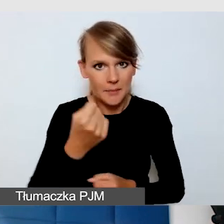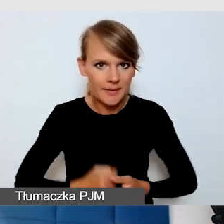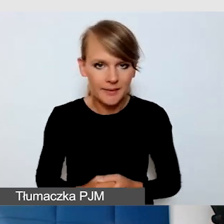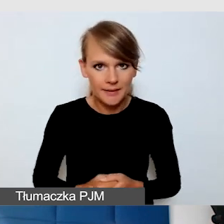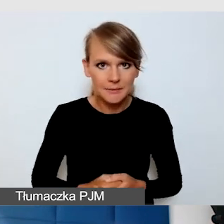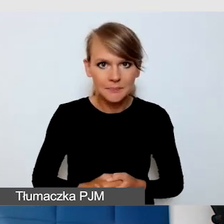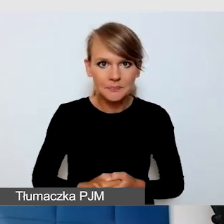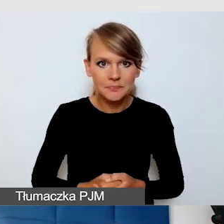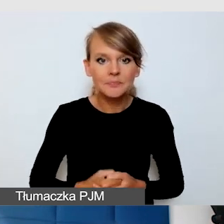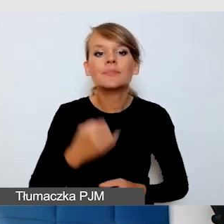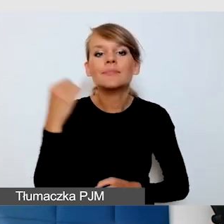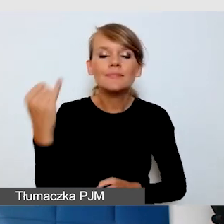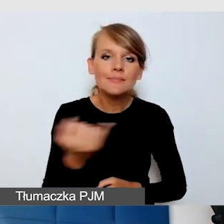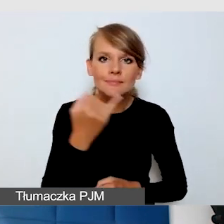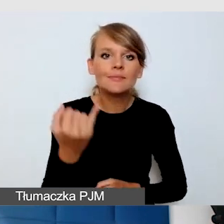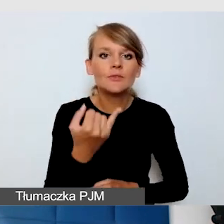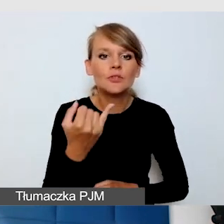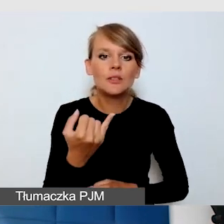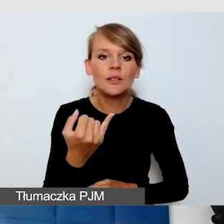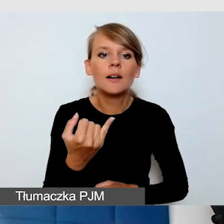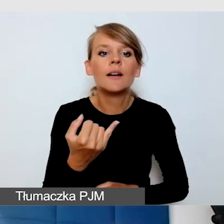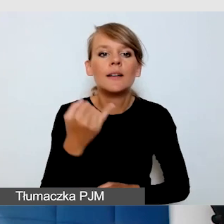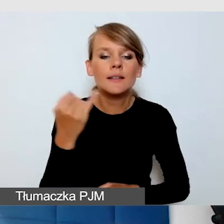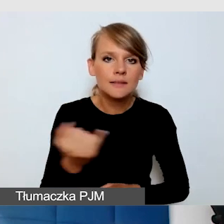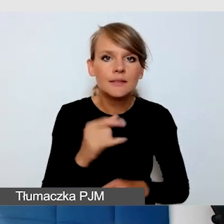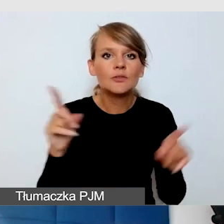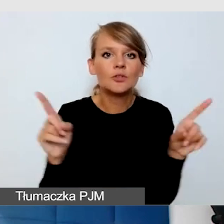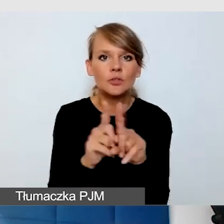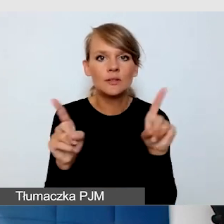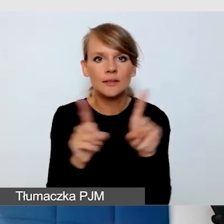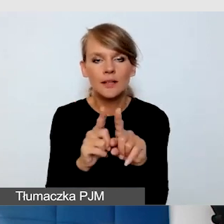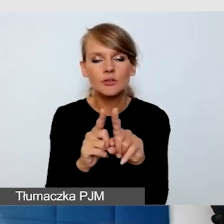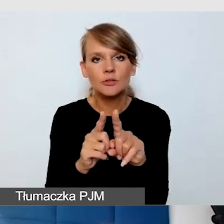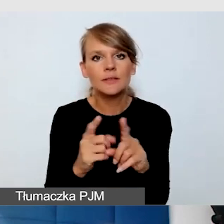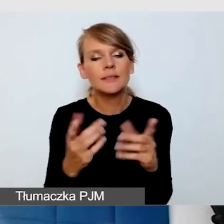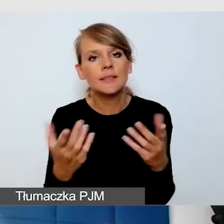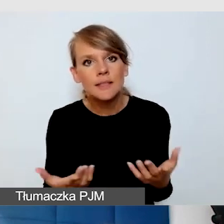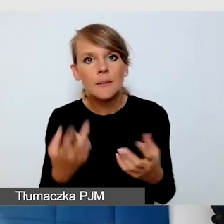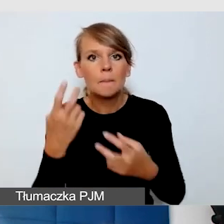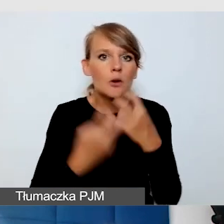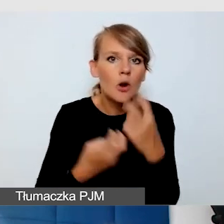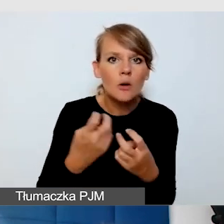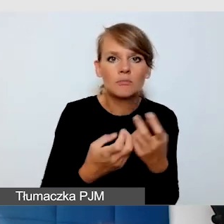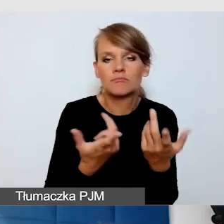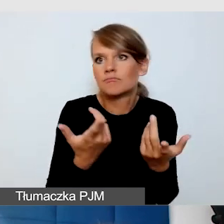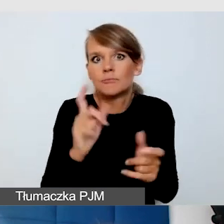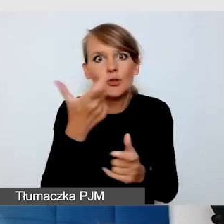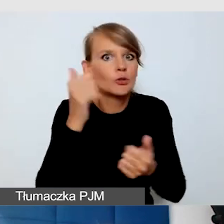Zawsze wyzwaniem jest, jeżeli coś może się zmieniać, jak jest transmisja.